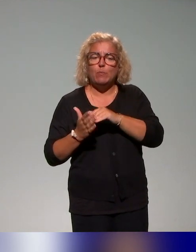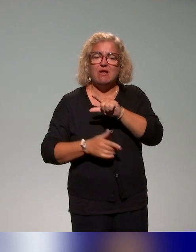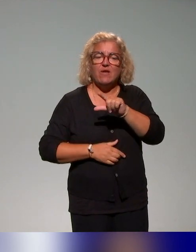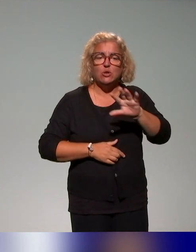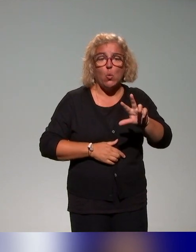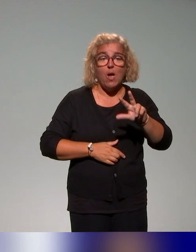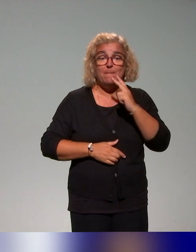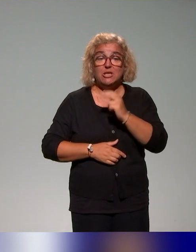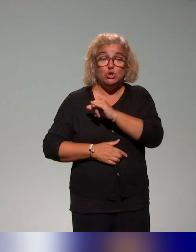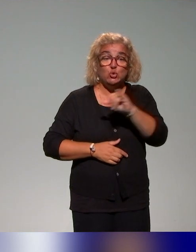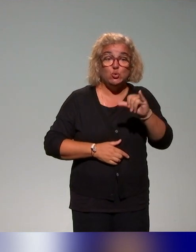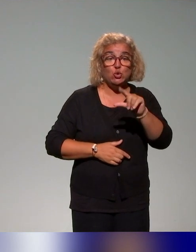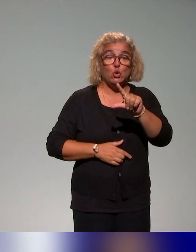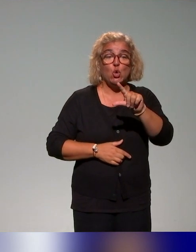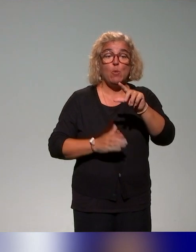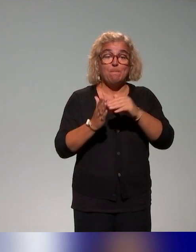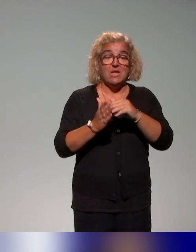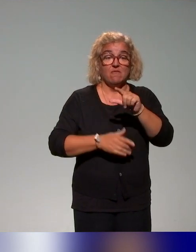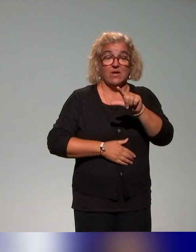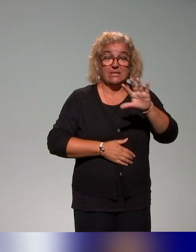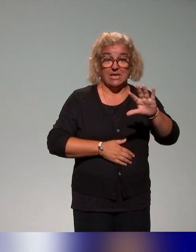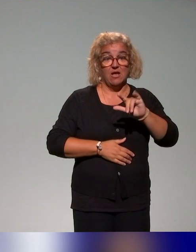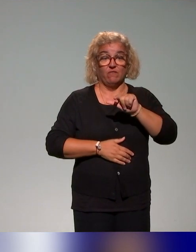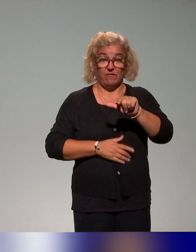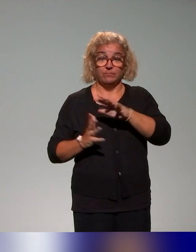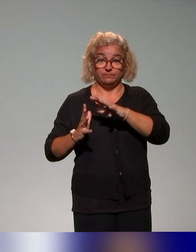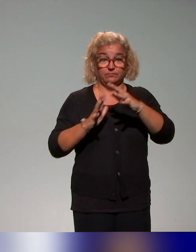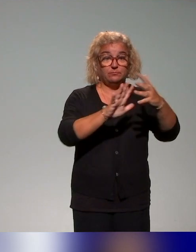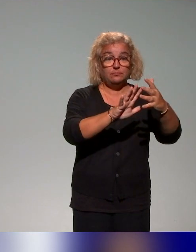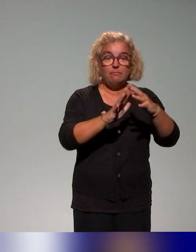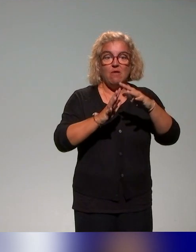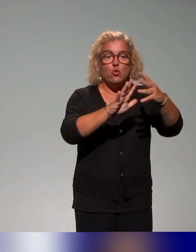Et pour ça, on va s'appuyer sur les acteurs de l'enseignement et les acteurs des différents établissements.